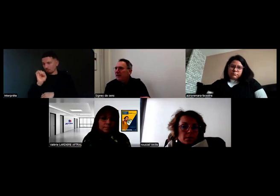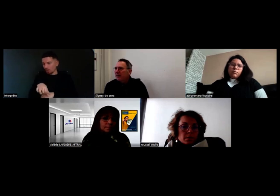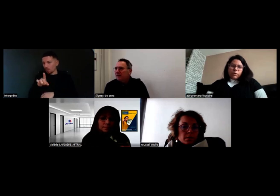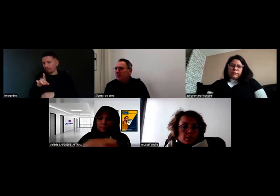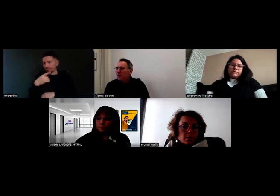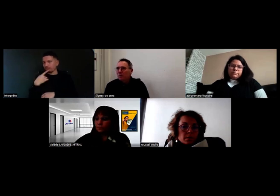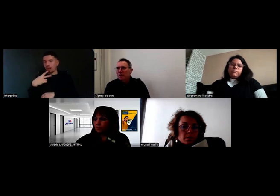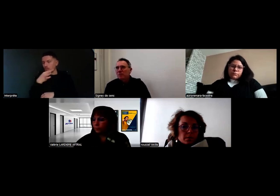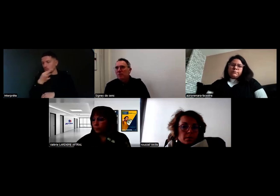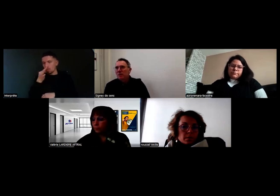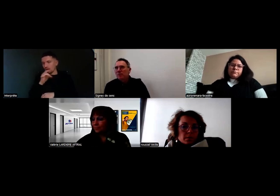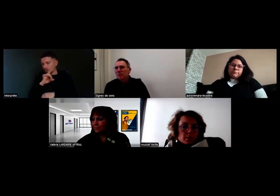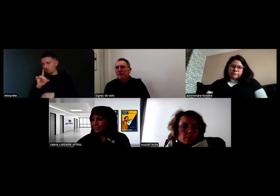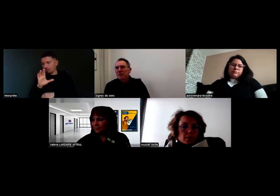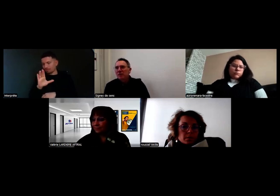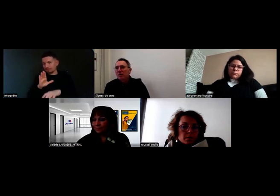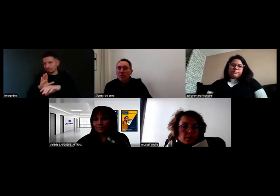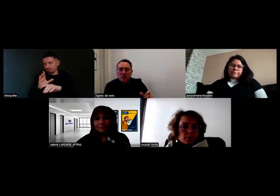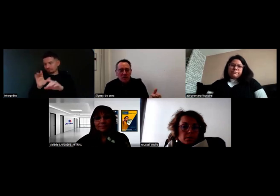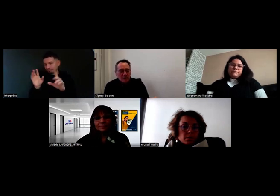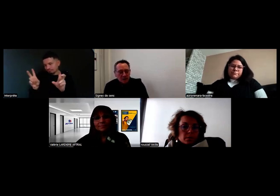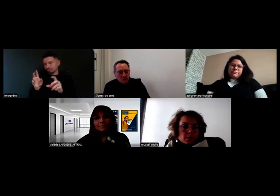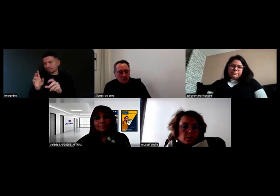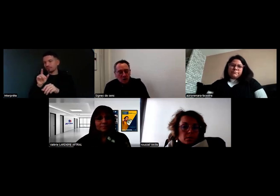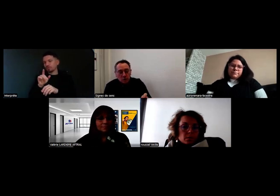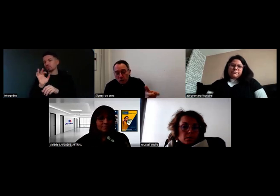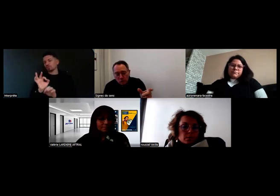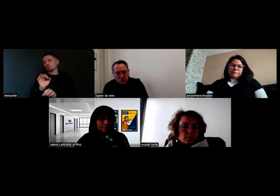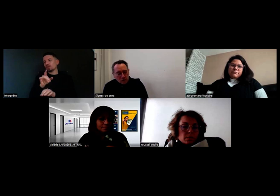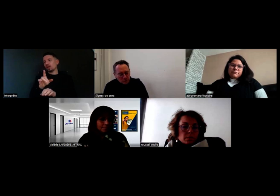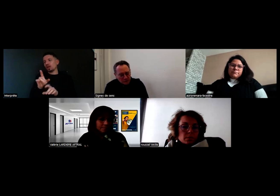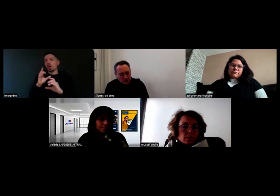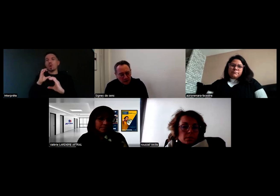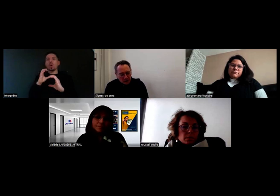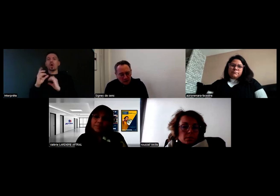même si ce n'est pas une communication tout à fait comme entre entendants.